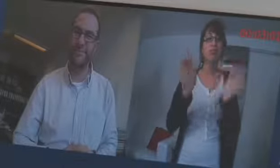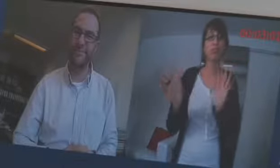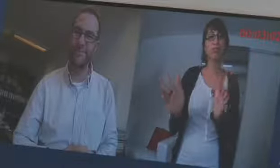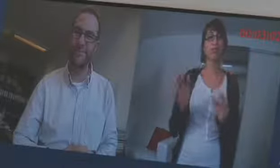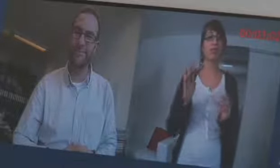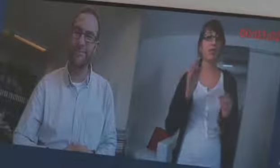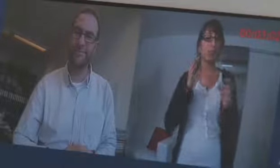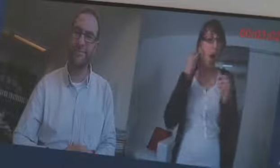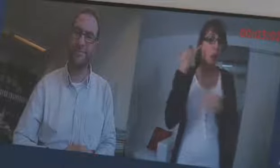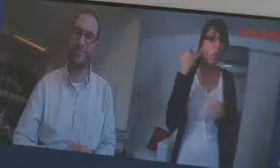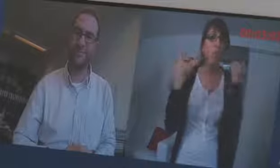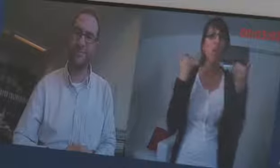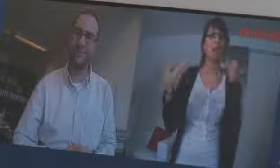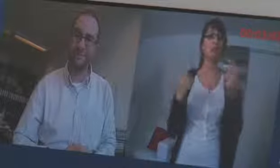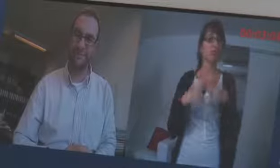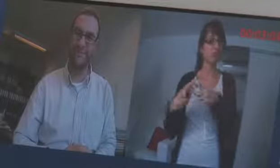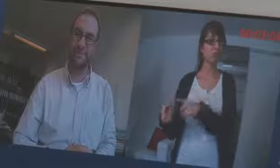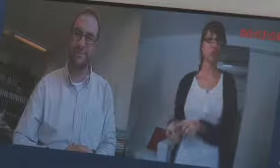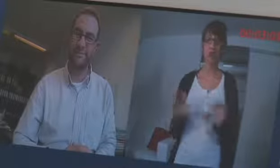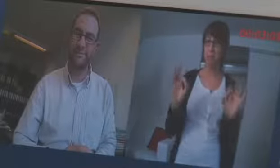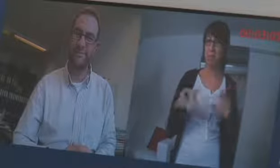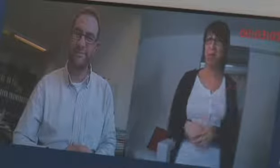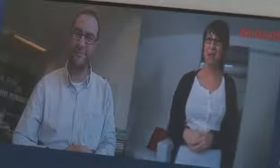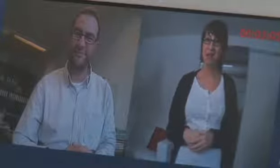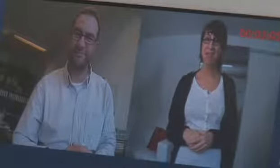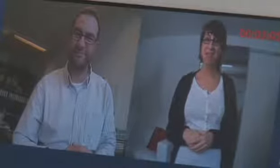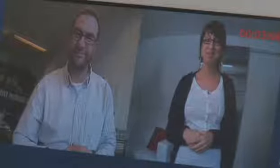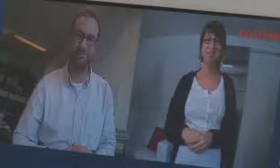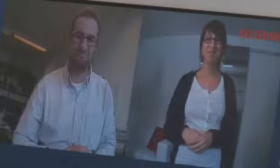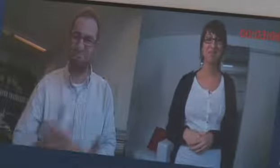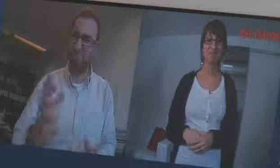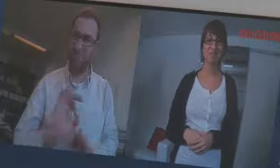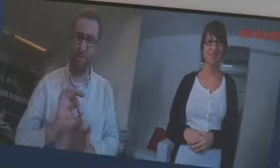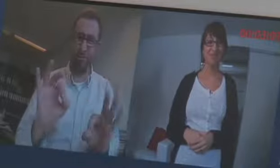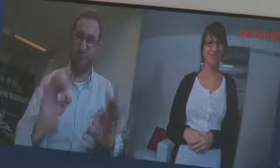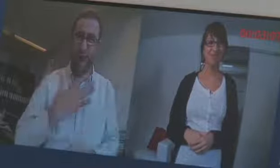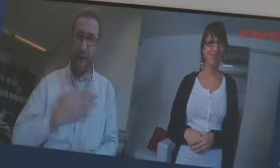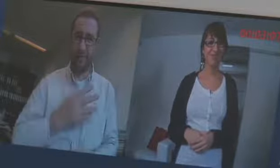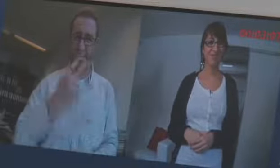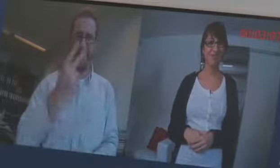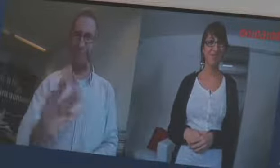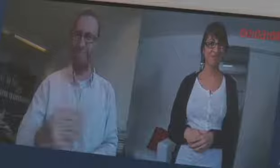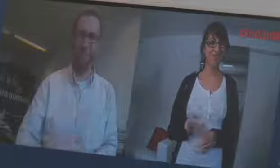und anrufen kann, super. Das ist wirklich sehr angenehm zum schauen,